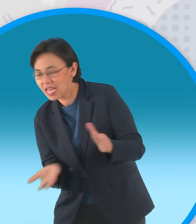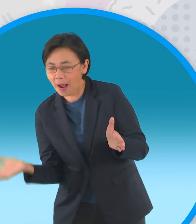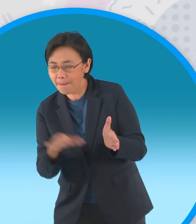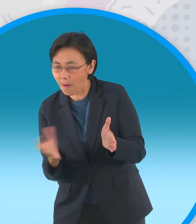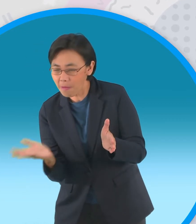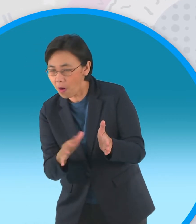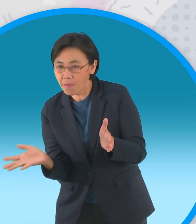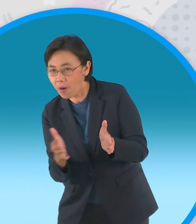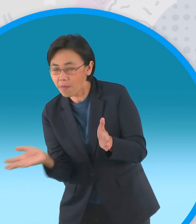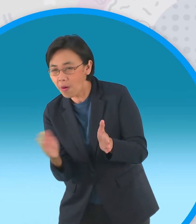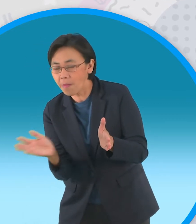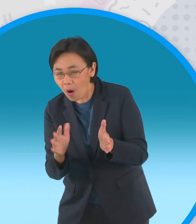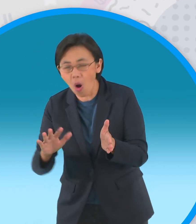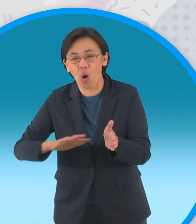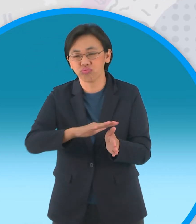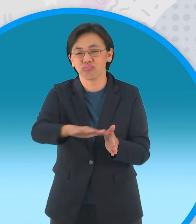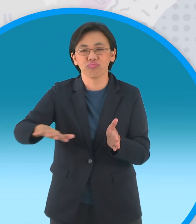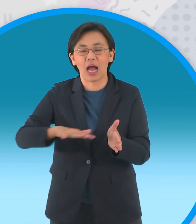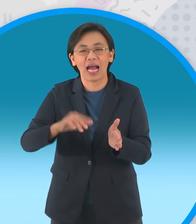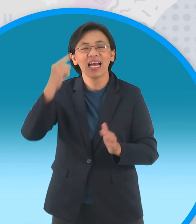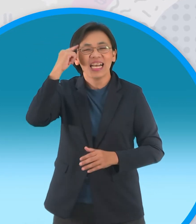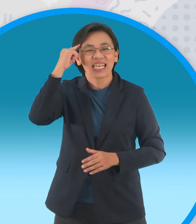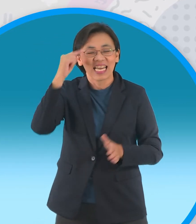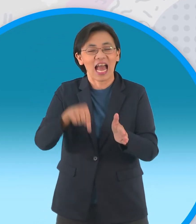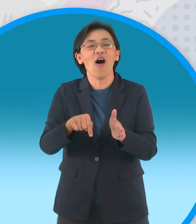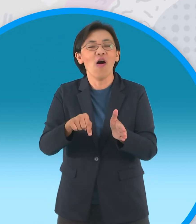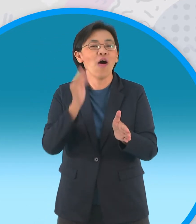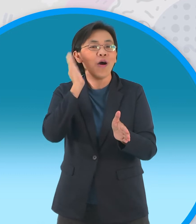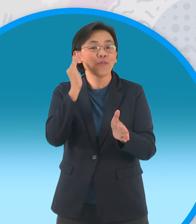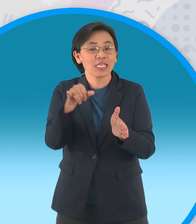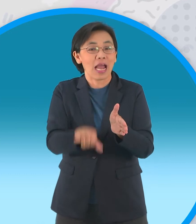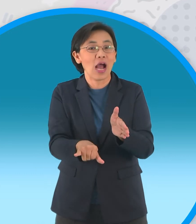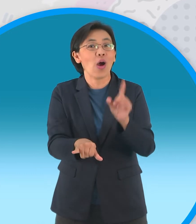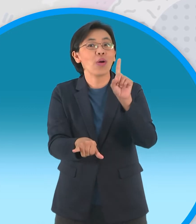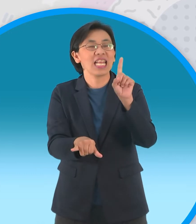ที่ทั้งคู่ตกลงไปเพราะคิดว่าในหลุมนั้นมี กะทิเพียงผู้เดียว